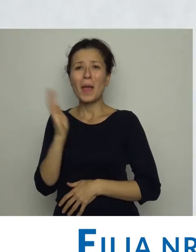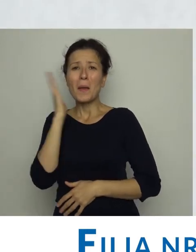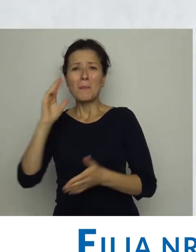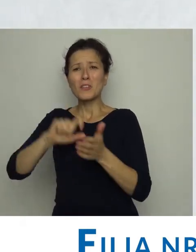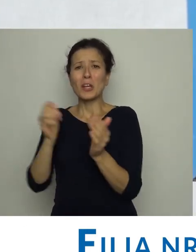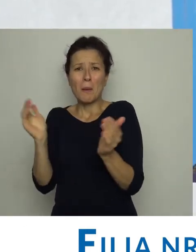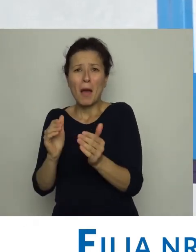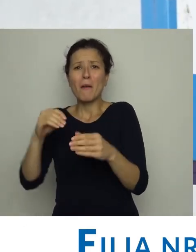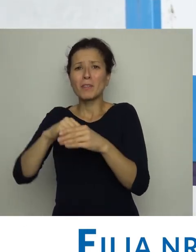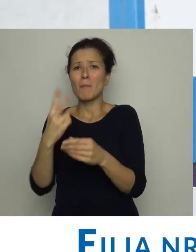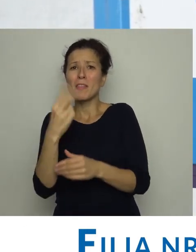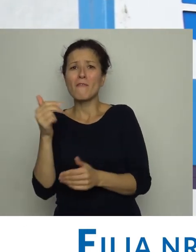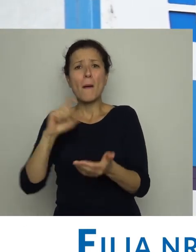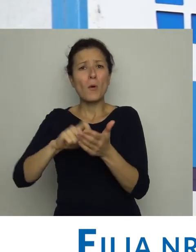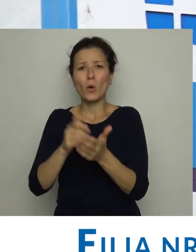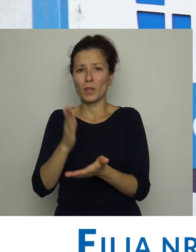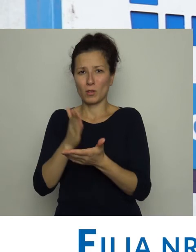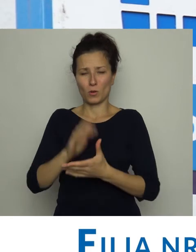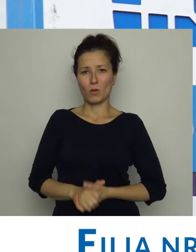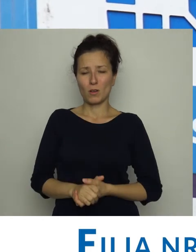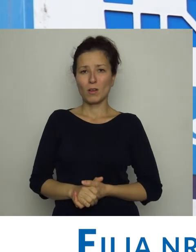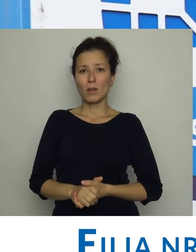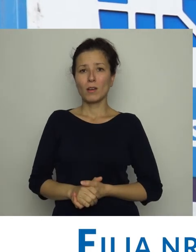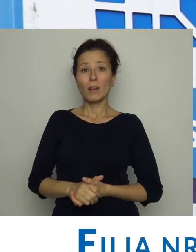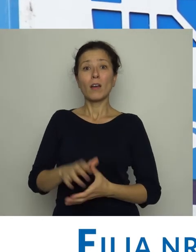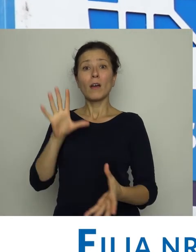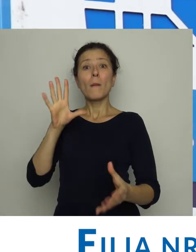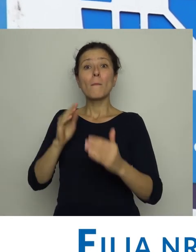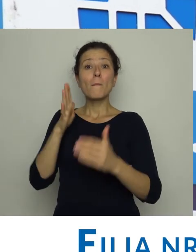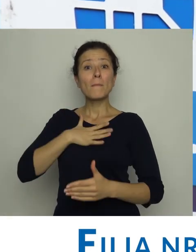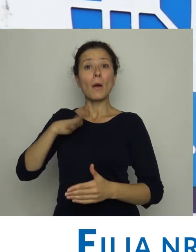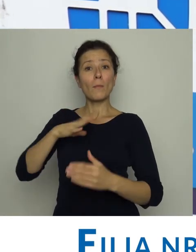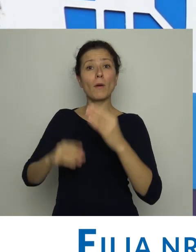w lokalu o wielkości dwupokojowego mieszkania. Posiadała wtedy 2 000 książek.